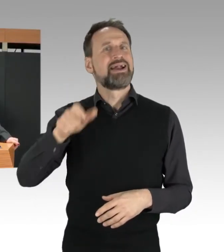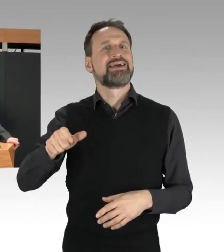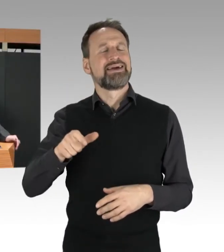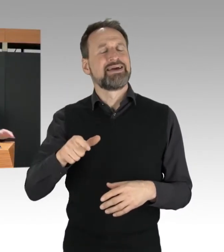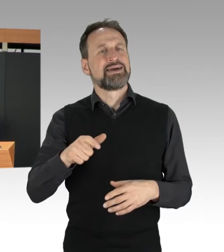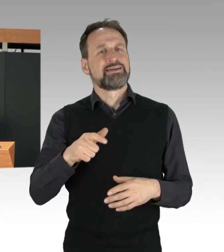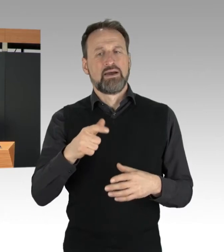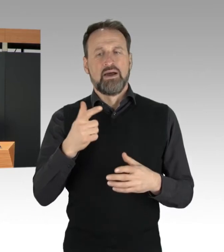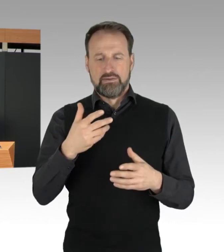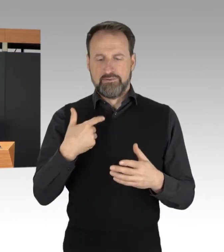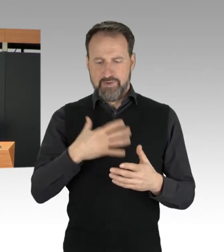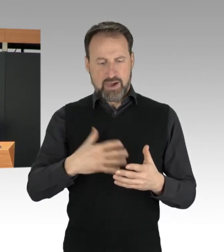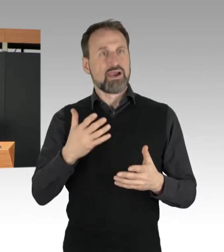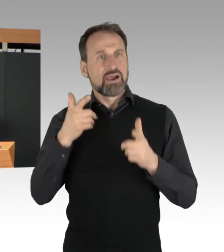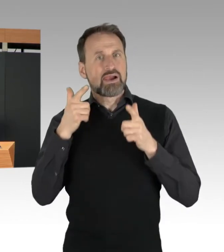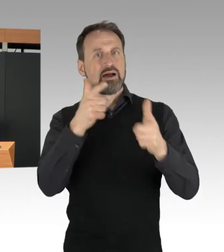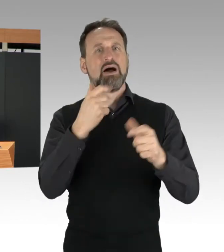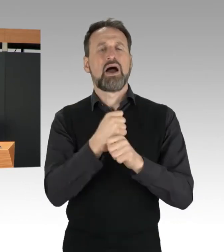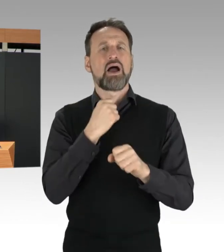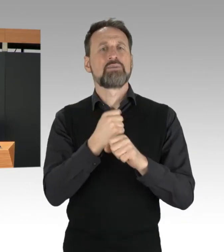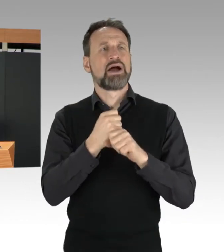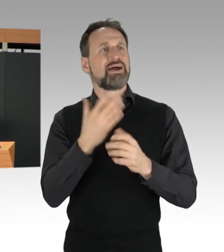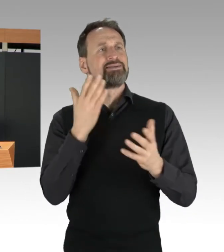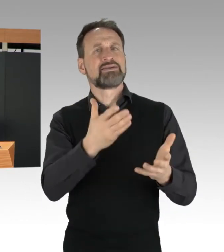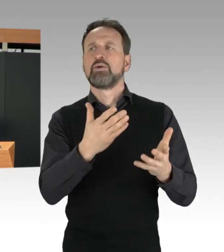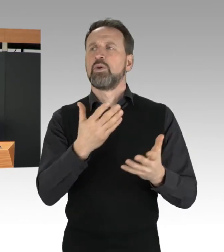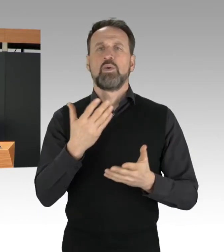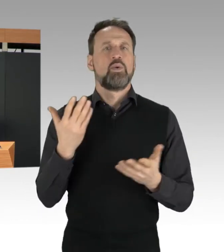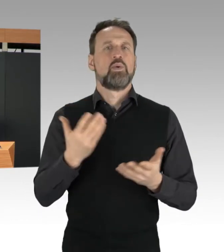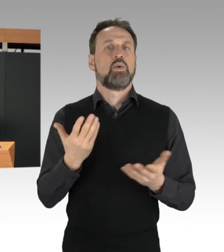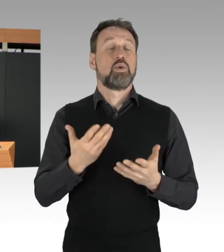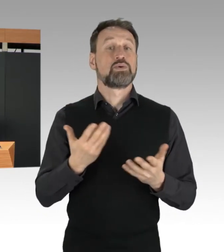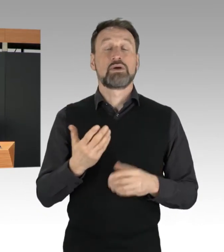der Weg zur Arbeit oder die Ausübung ihres Berufs